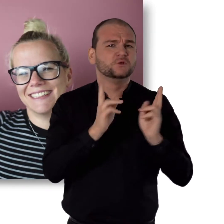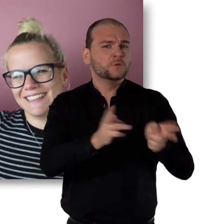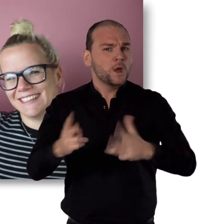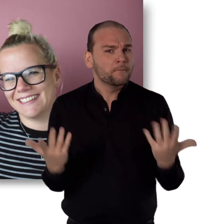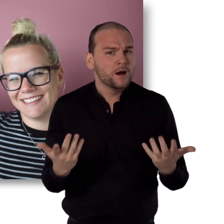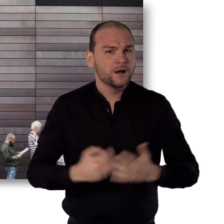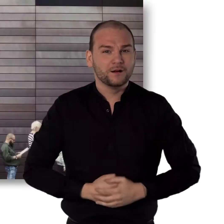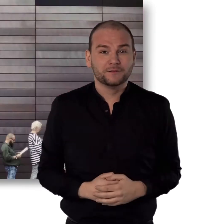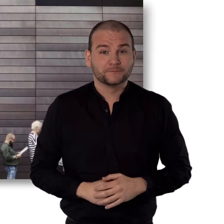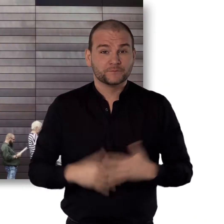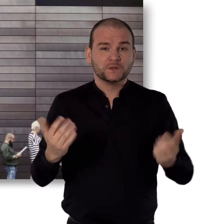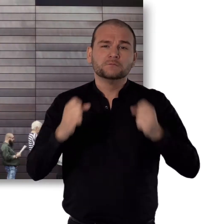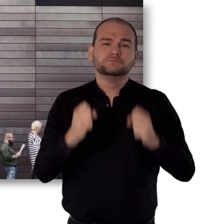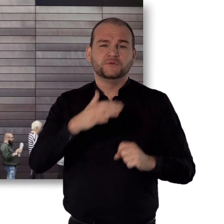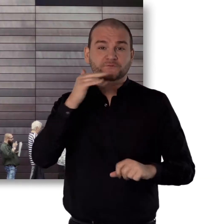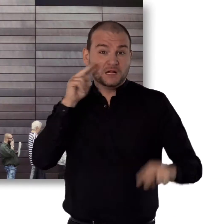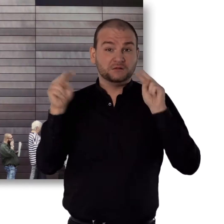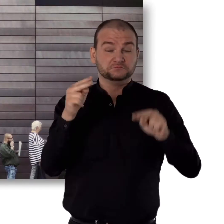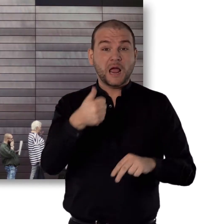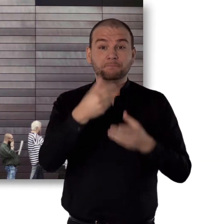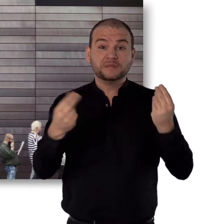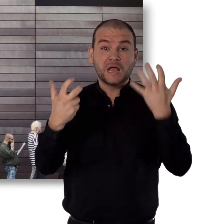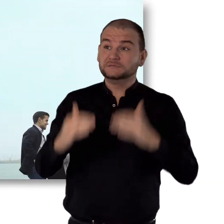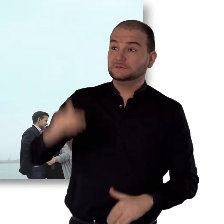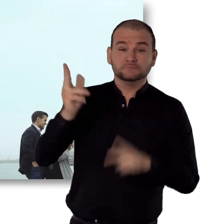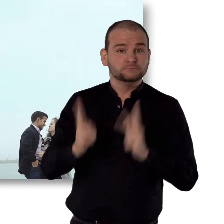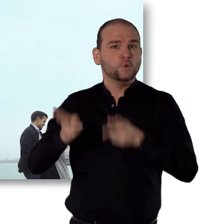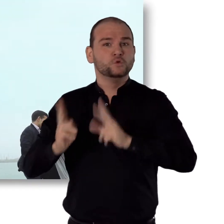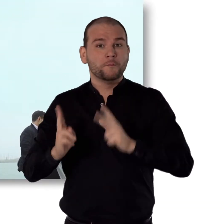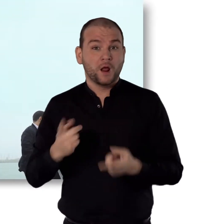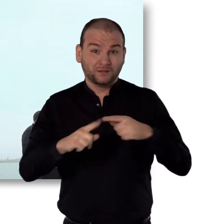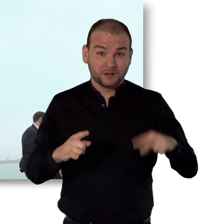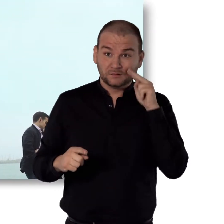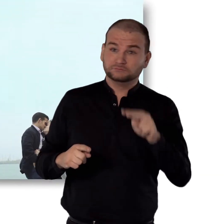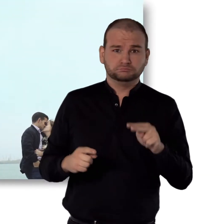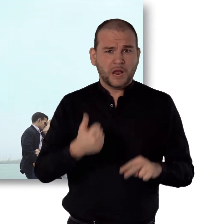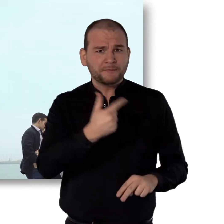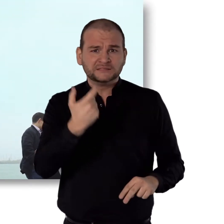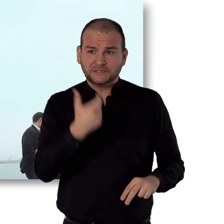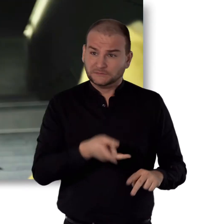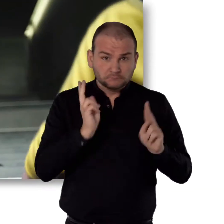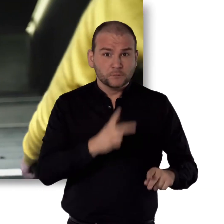Alles normal. Für die Mehrheit ist 1,80 normal. Für manche sind es 1,20.